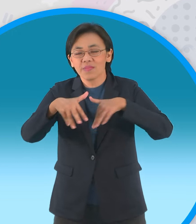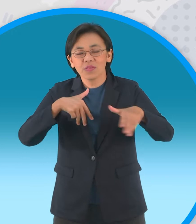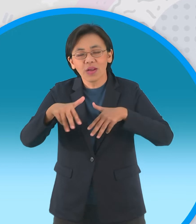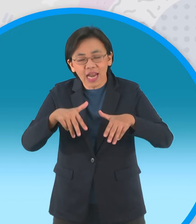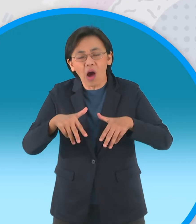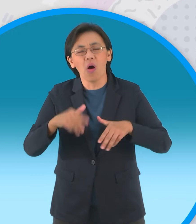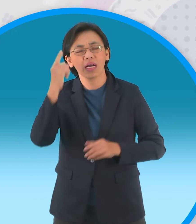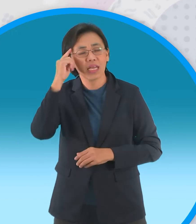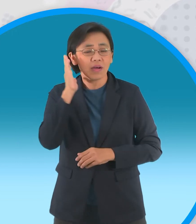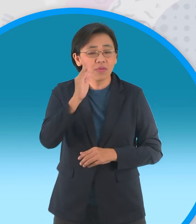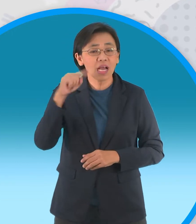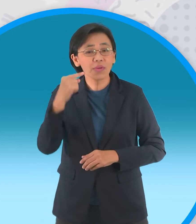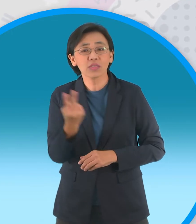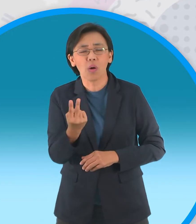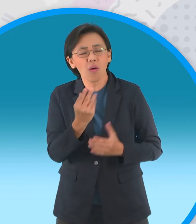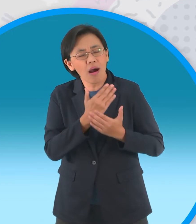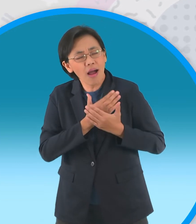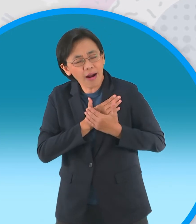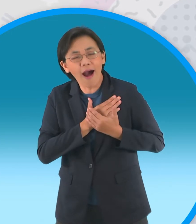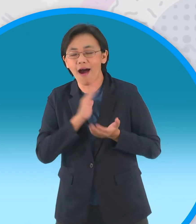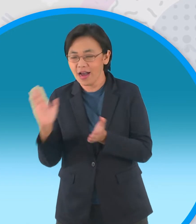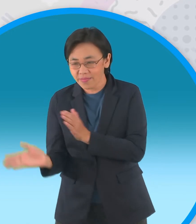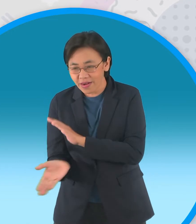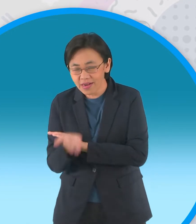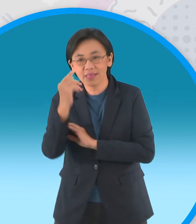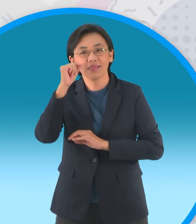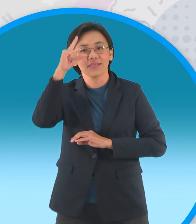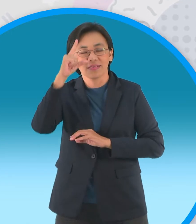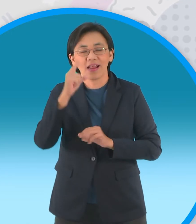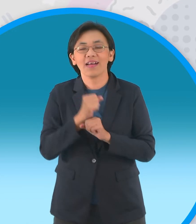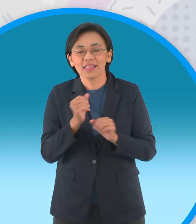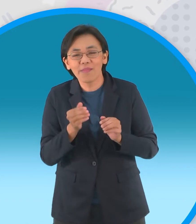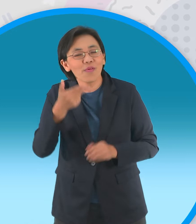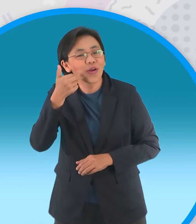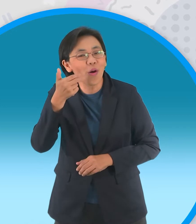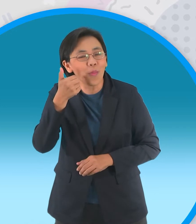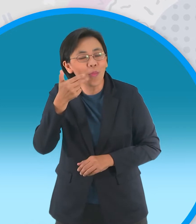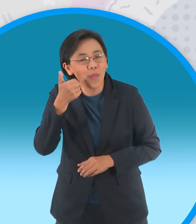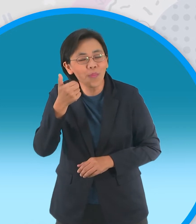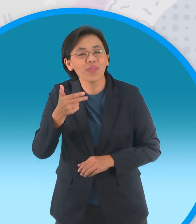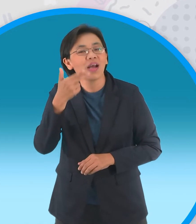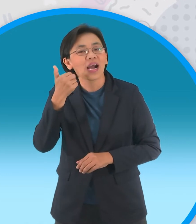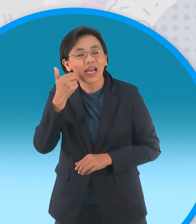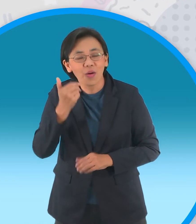ของกะทิกับแม่แป้งก็จะตื่นแต่เช้ามืดเข้า ครัวเพื่อทำขนมหวานปรุงจากแป้งและกะทิ